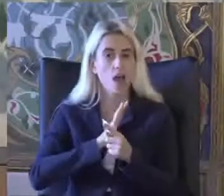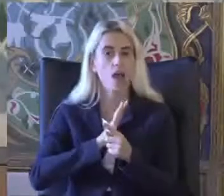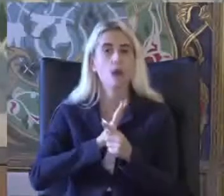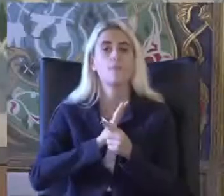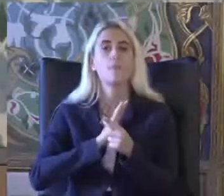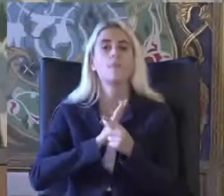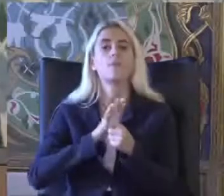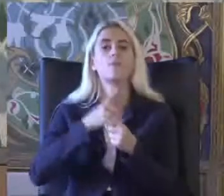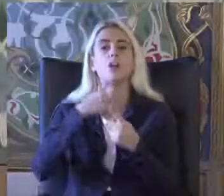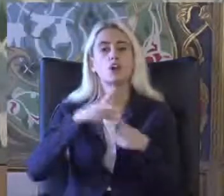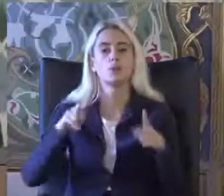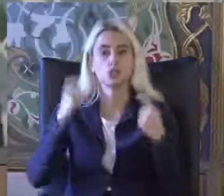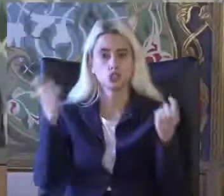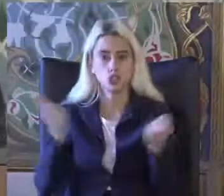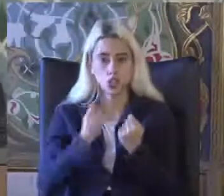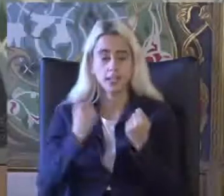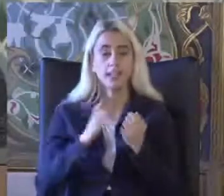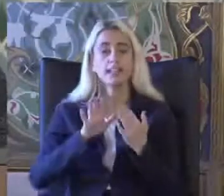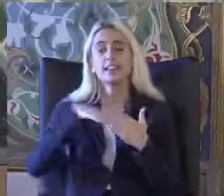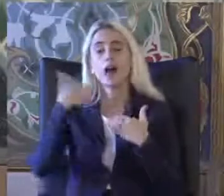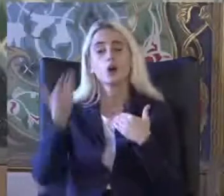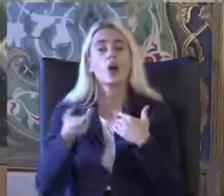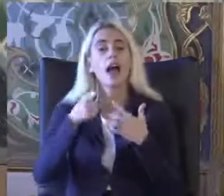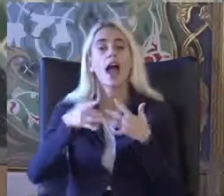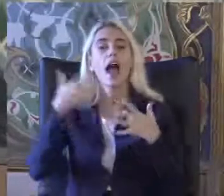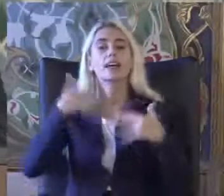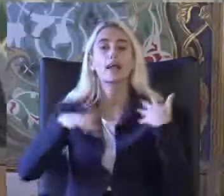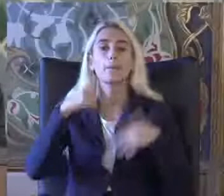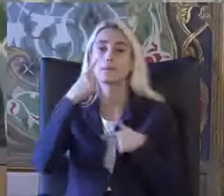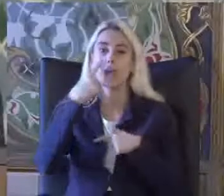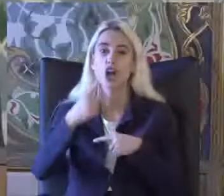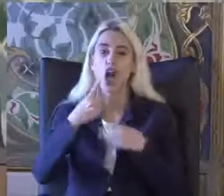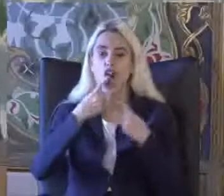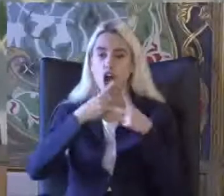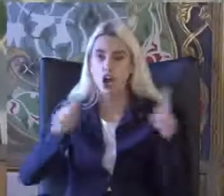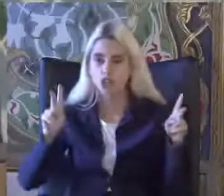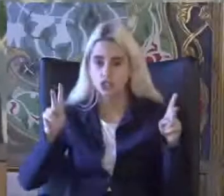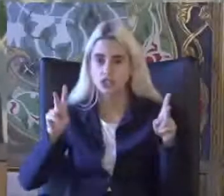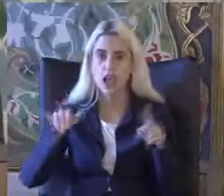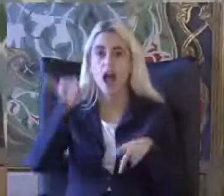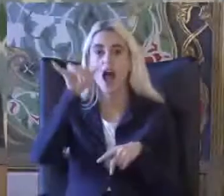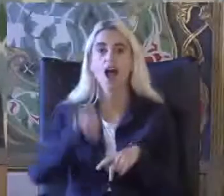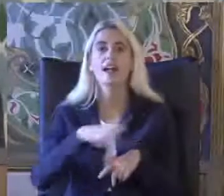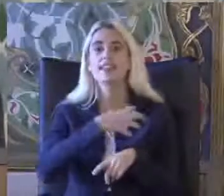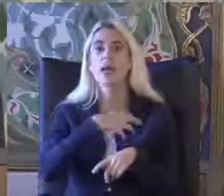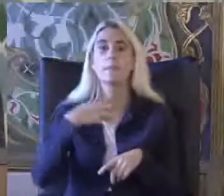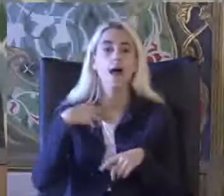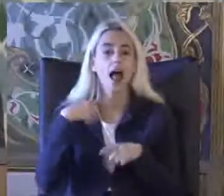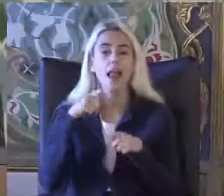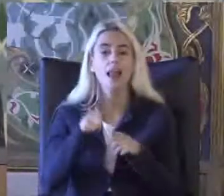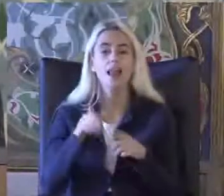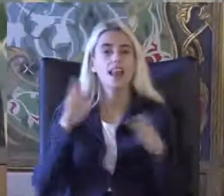Engellilikte ki bakış açım Hak Temelli Yaklaşıma nasıl evrildi